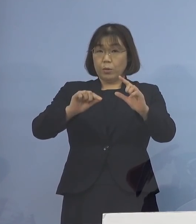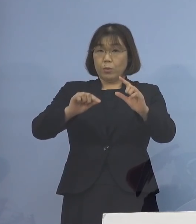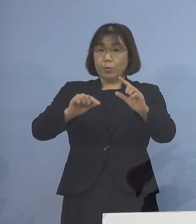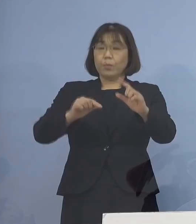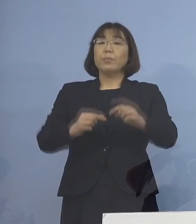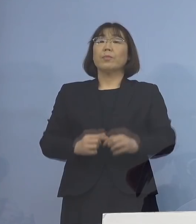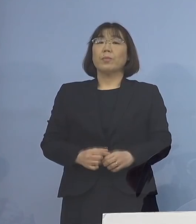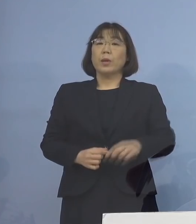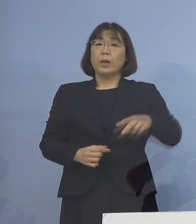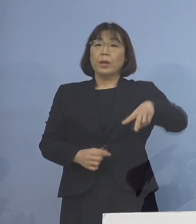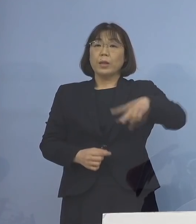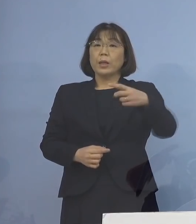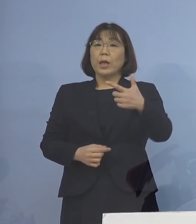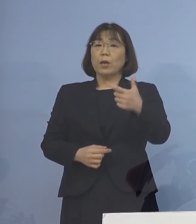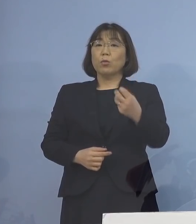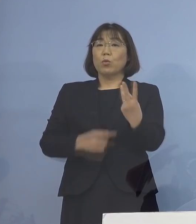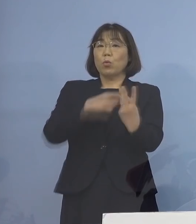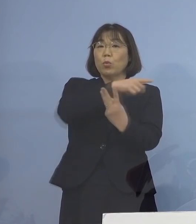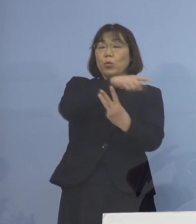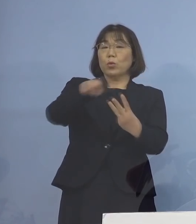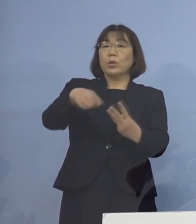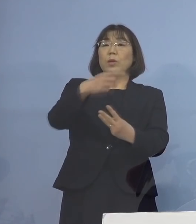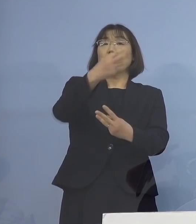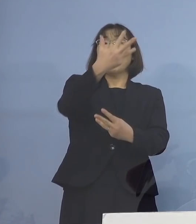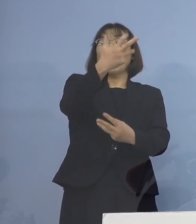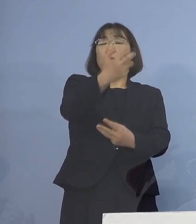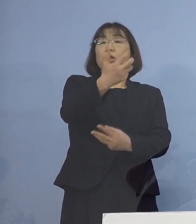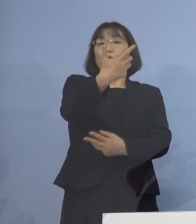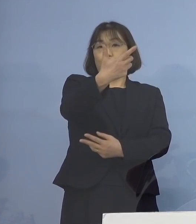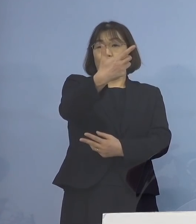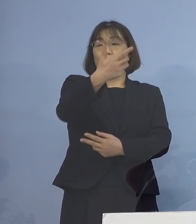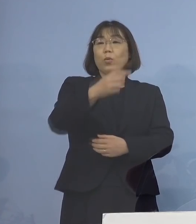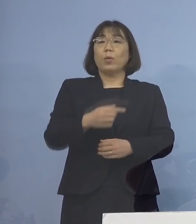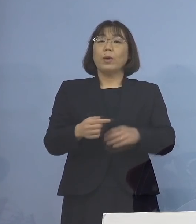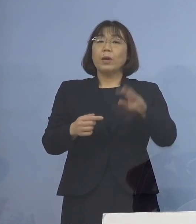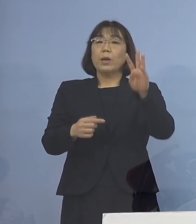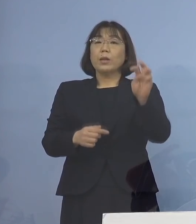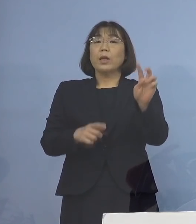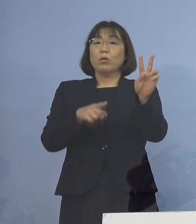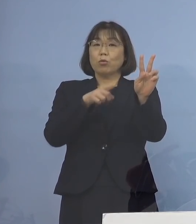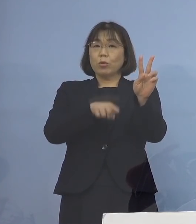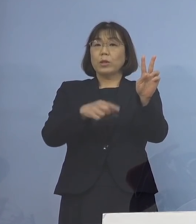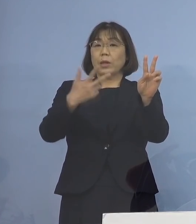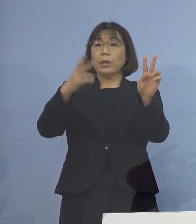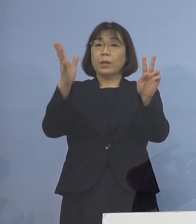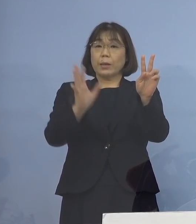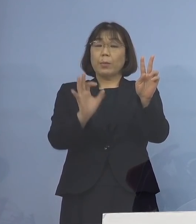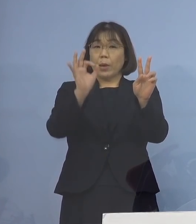263分の86 32.7パーセント